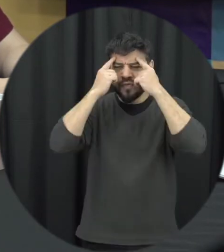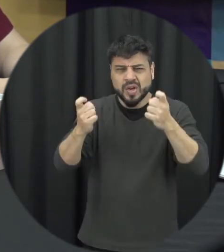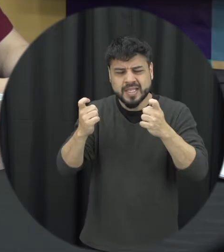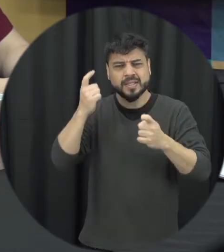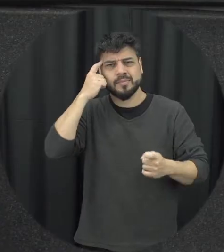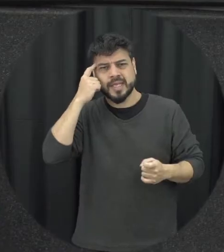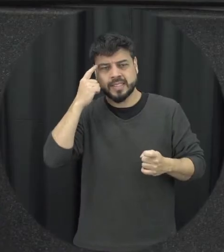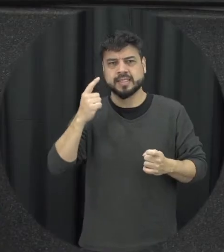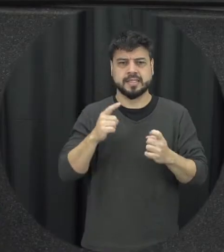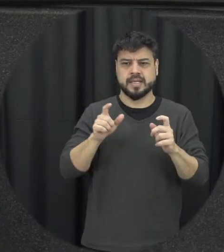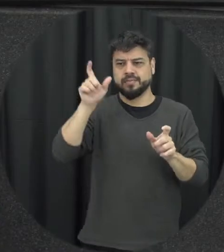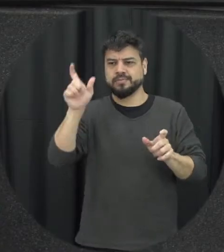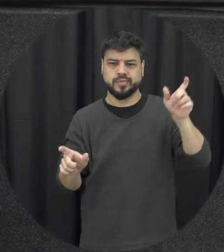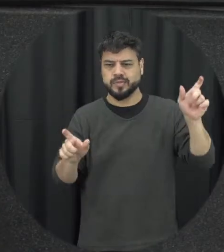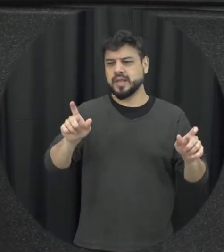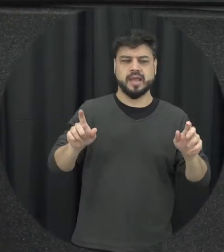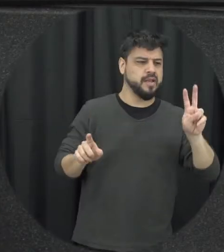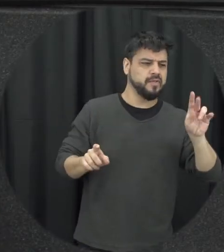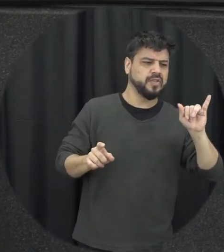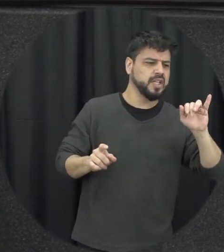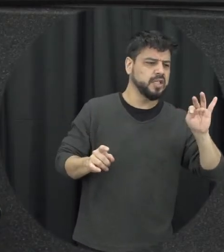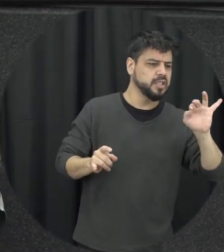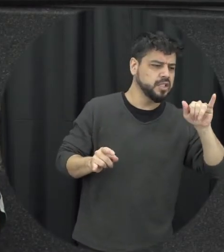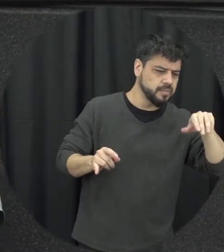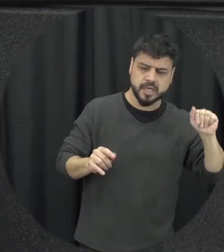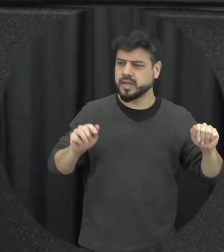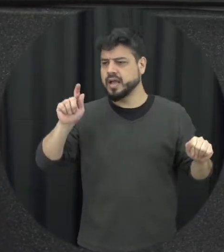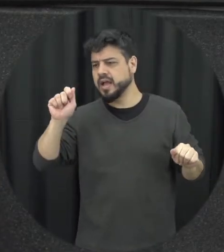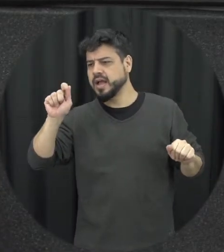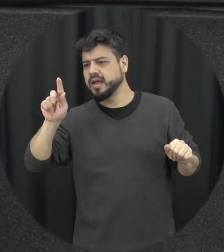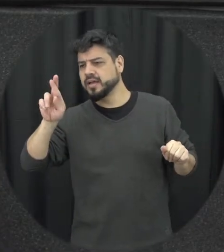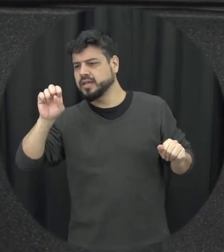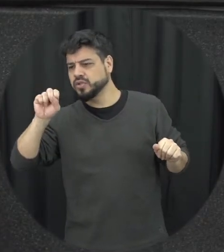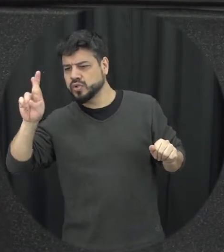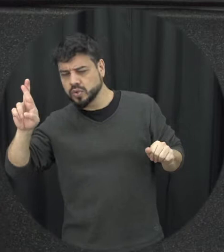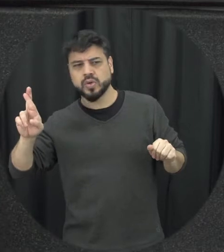vítima e agressor desse ambiente existe abençoe e a gente protege a vítima a gente pulo esse